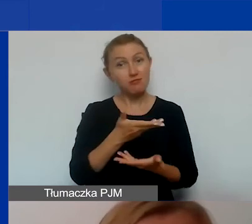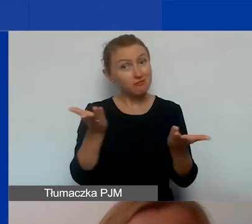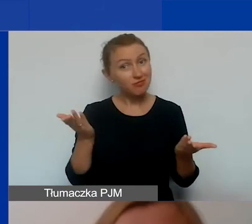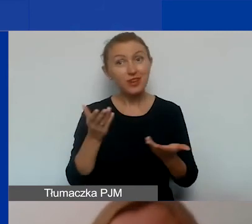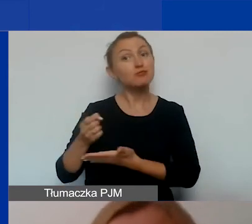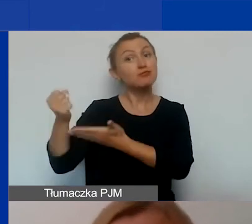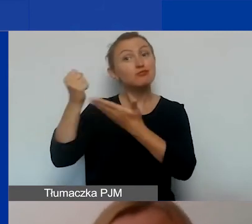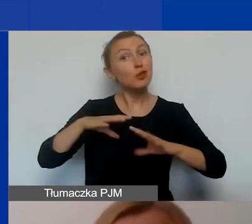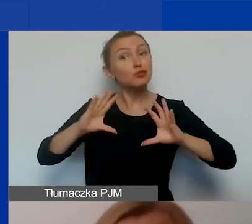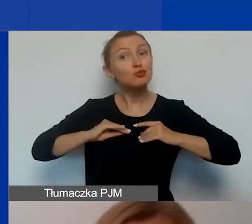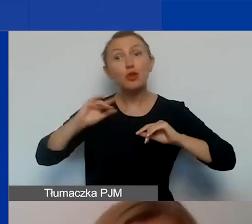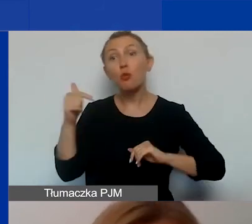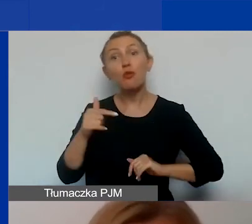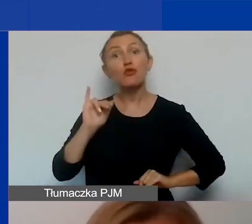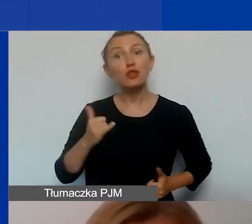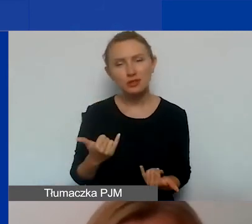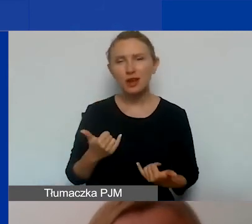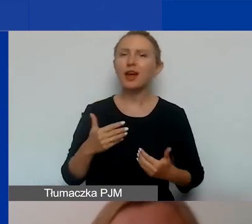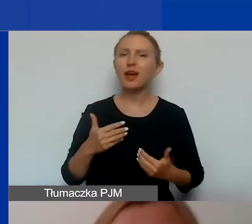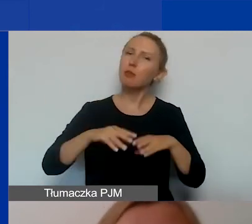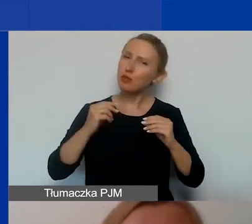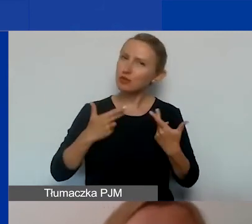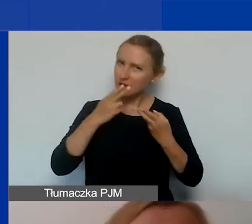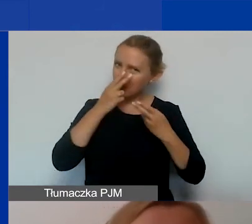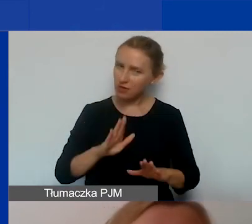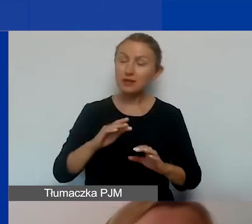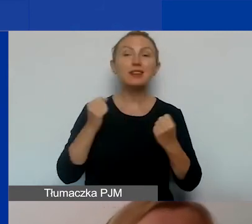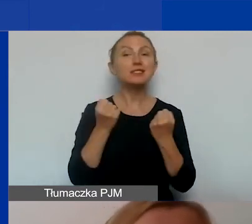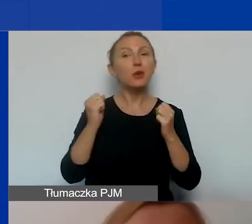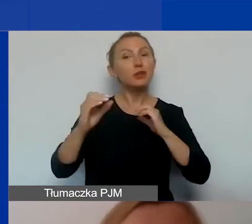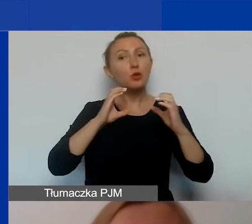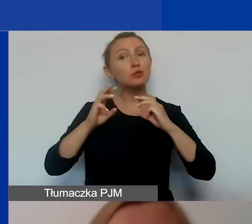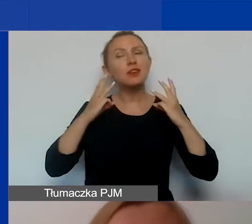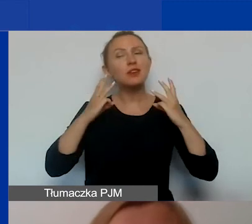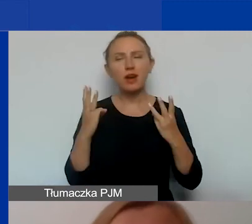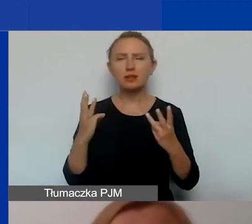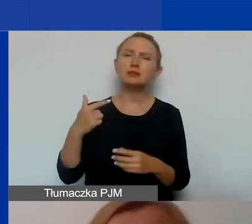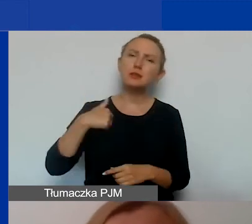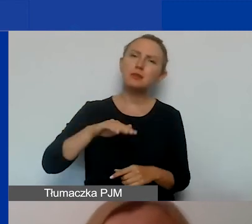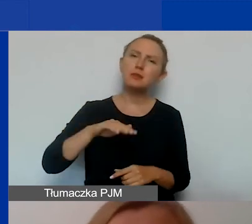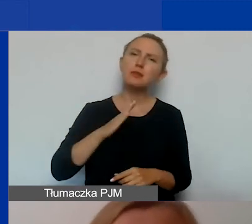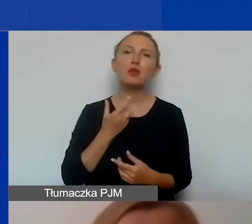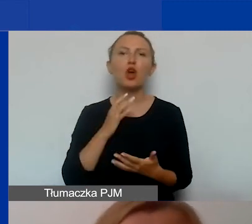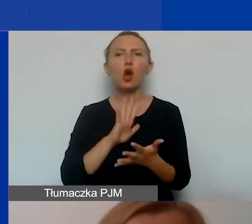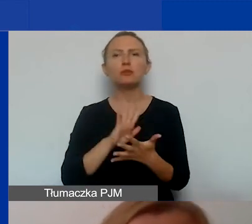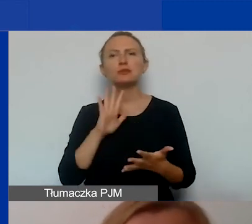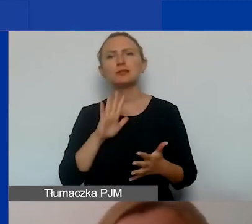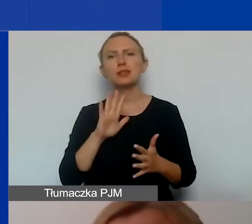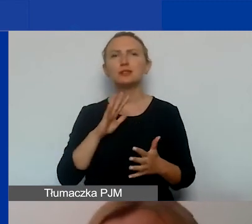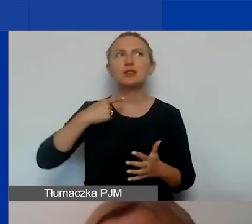Chciałabym bardzo mocno podkreślić, że działania komunikacyjne są ważne. My mamy trochę taką opinię, że czasami spychamy je na dalszy plan.